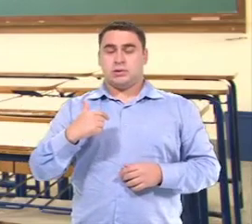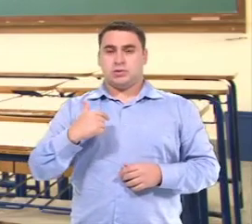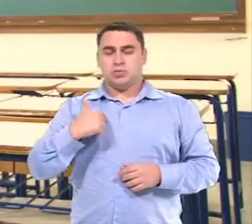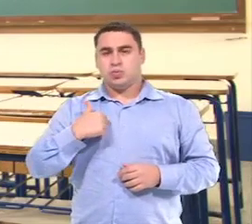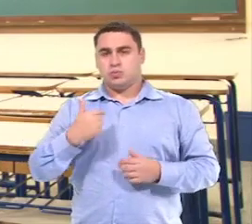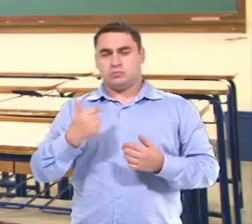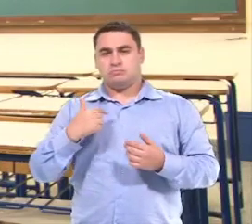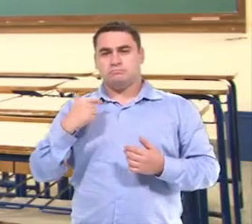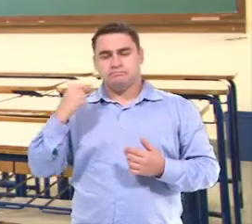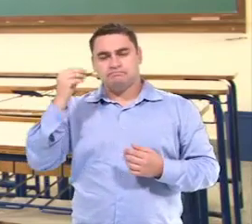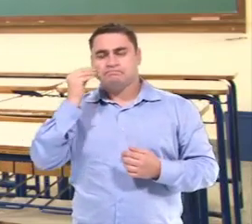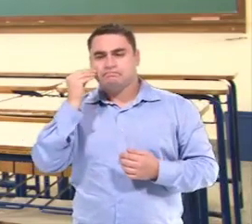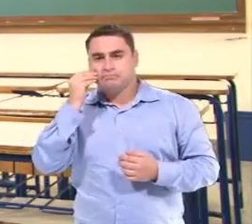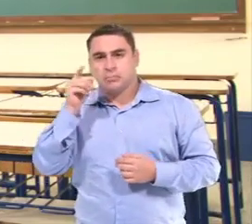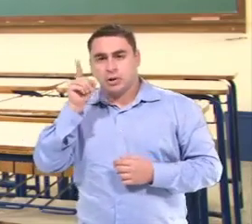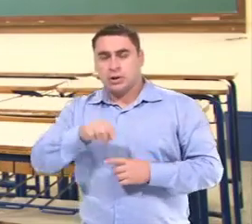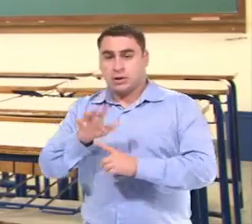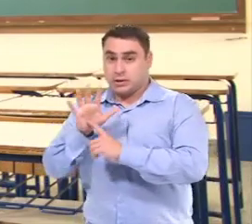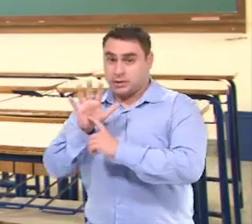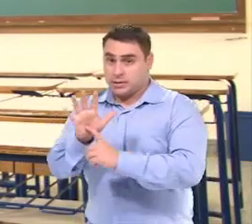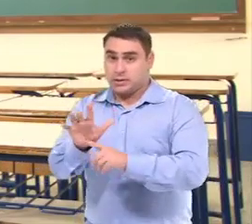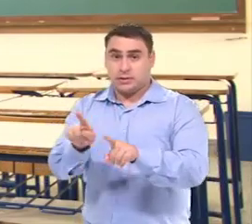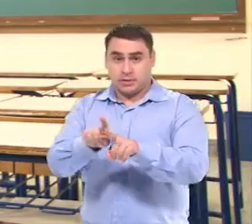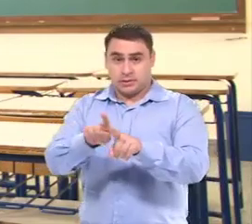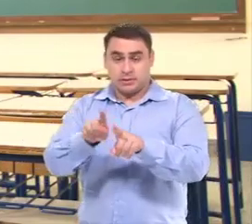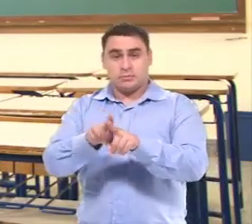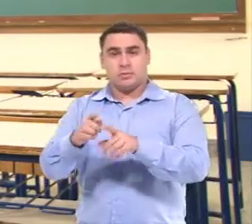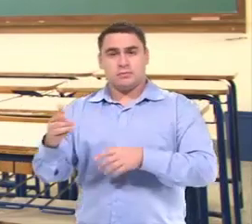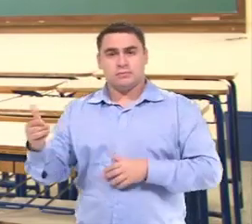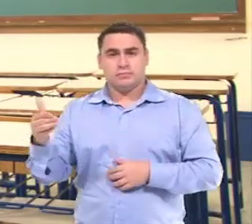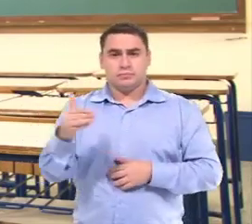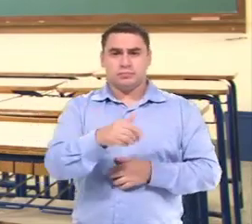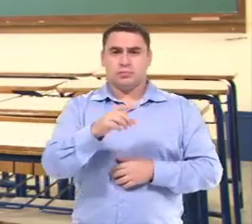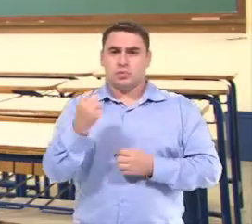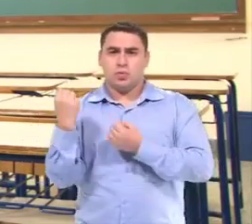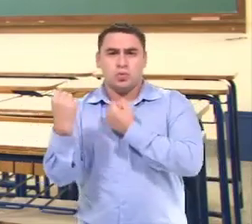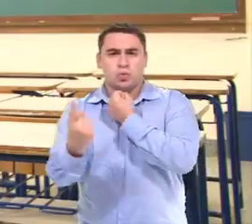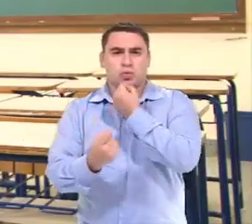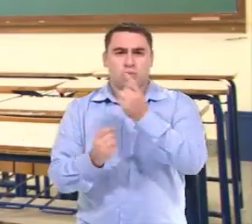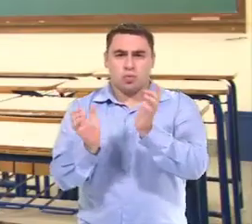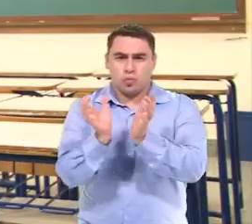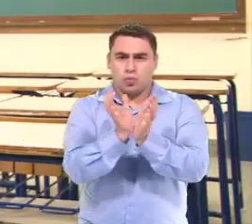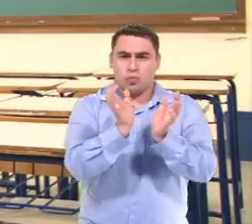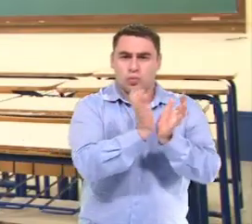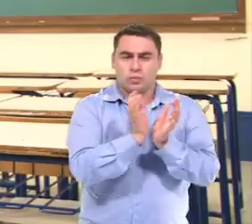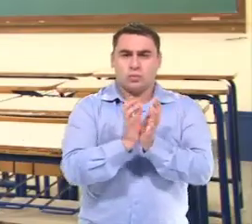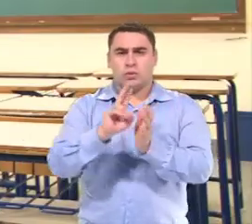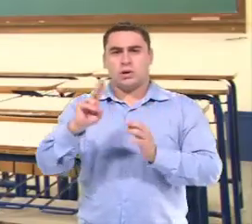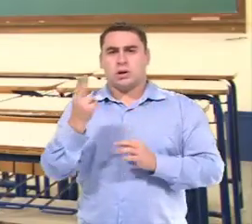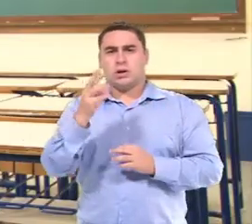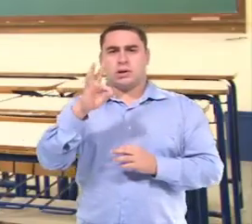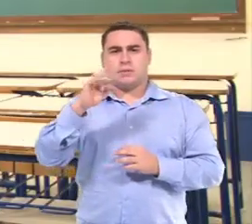Uma coisa que a gente... tenta é que elas atendam E participem de alguns agrupamentos por HTPC.